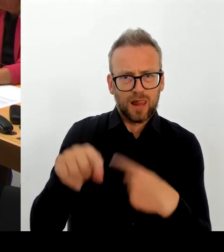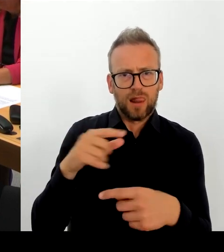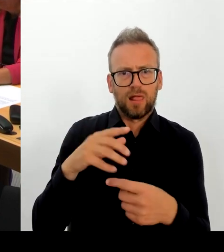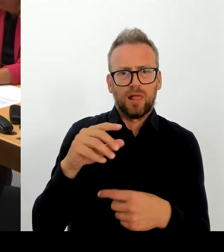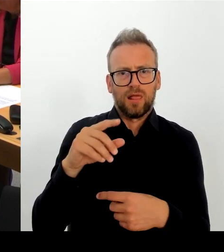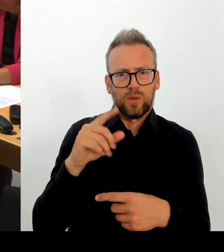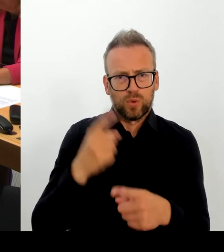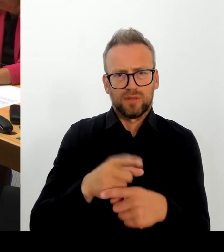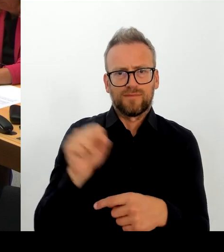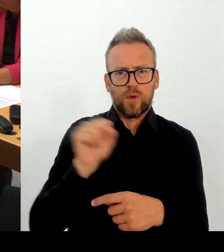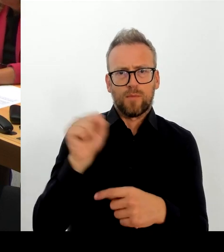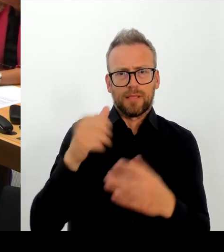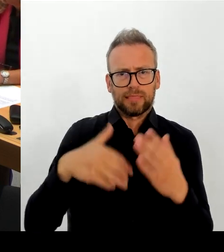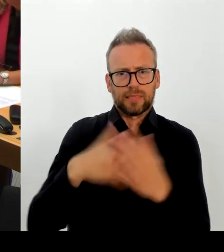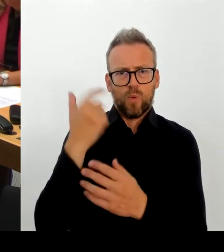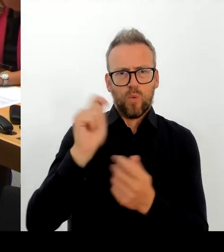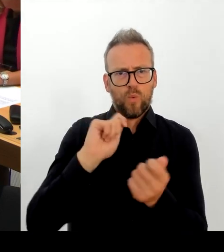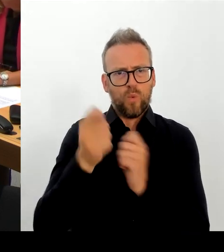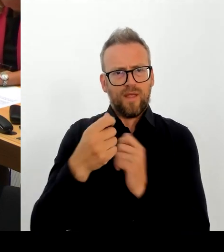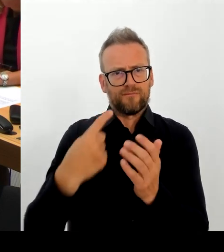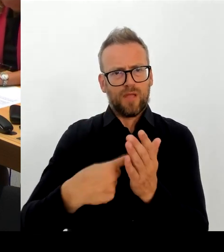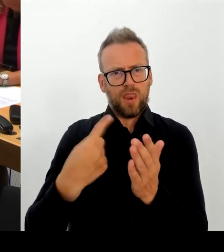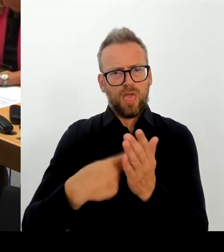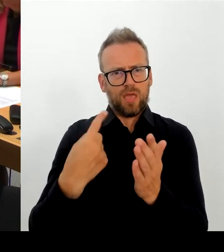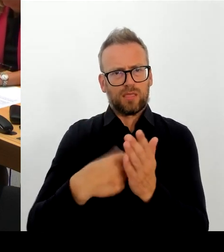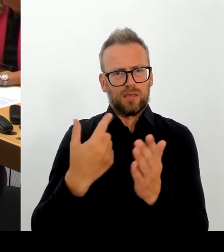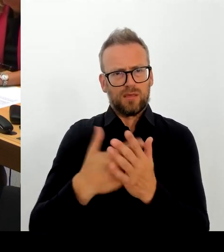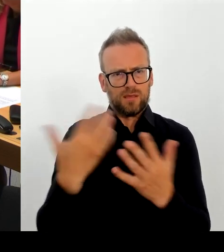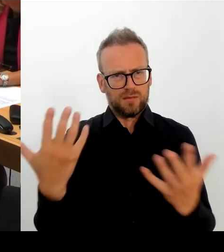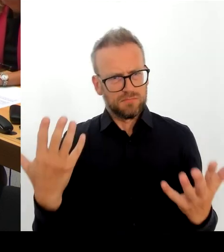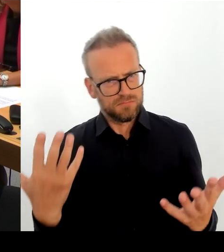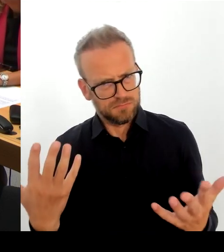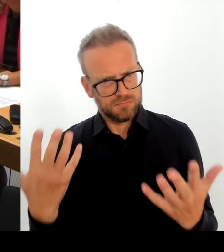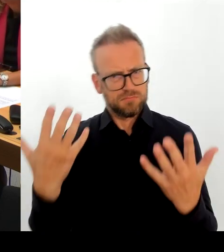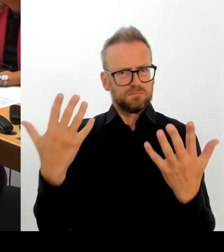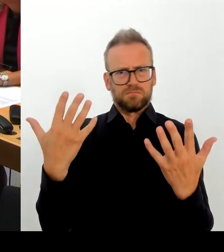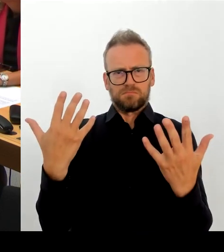Berlinale wird weiter bunt, vielfältig und großartig für diese Stadt sein, auch wenn es Ihnen nicht gefällt. Aber das werden wir sicherstellen.